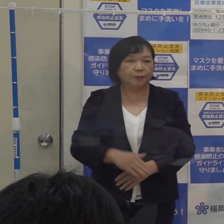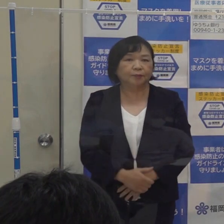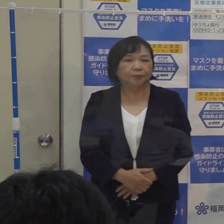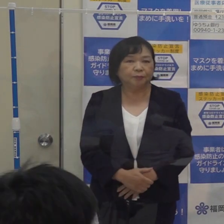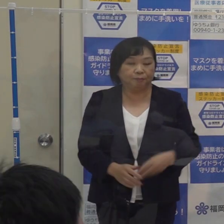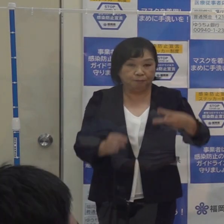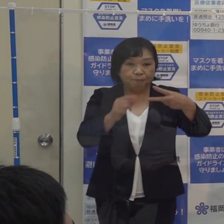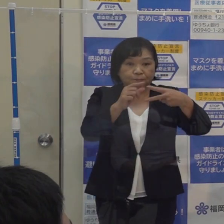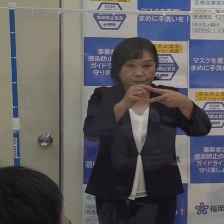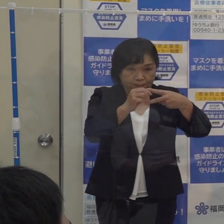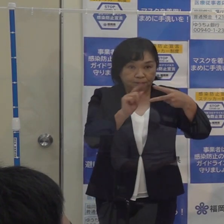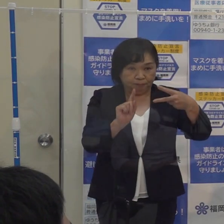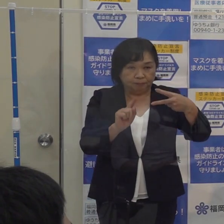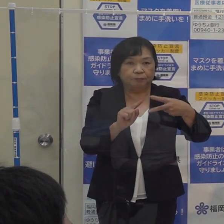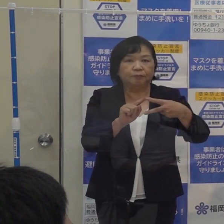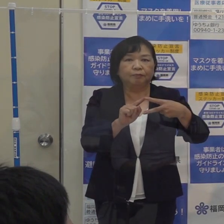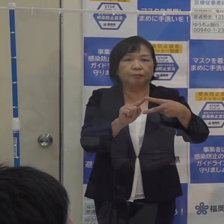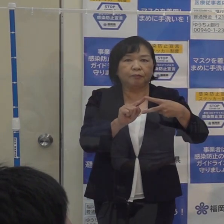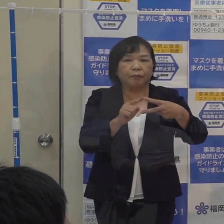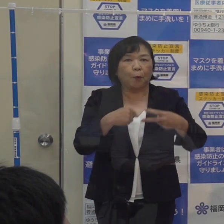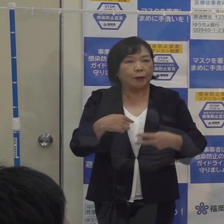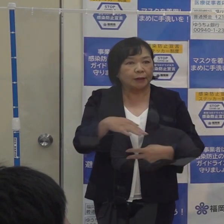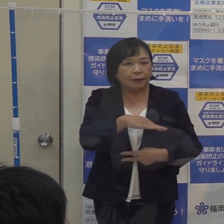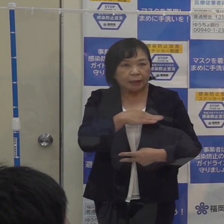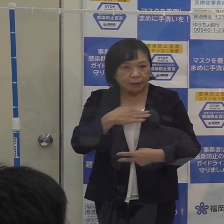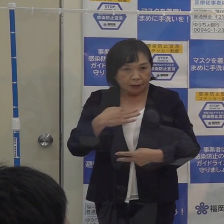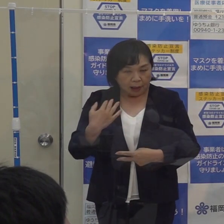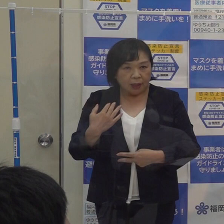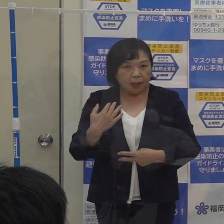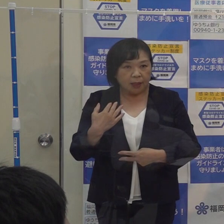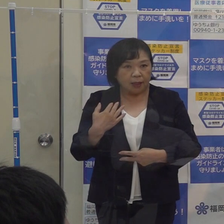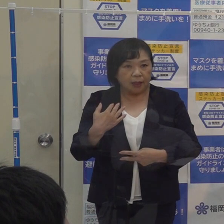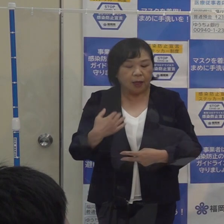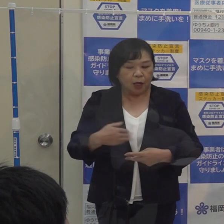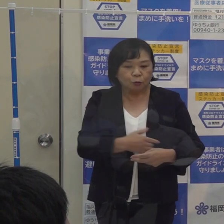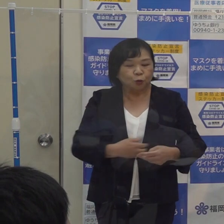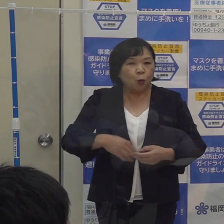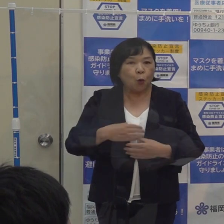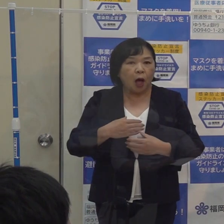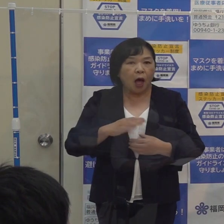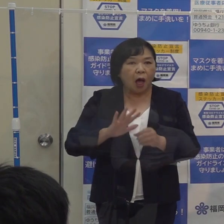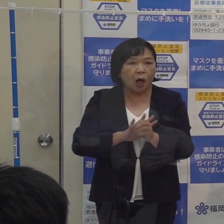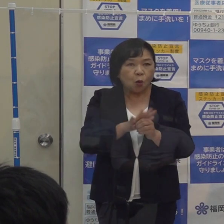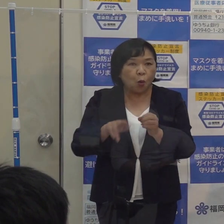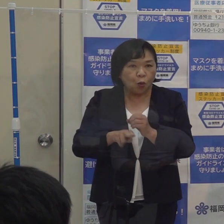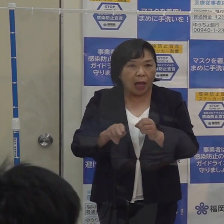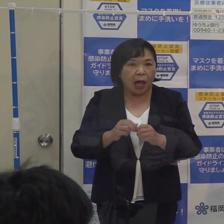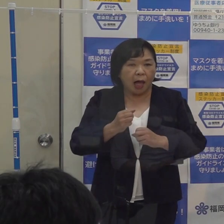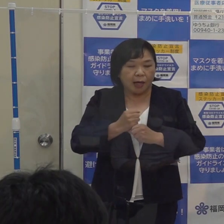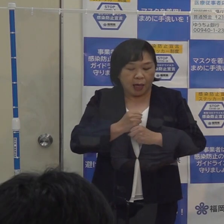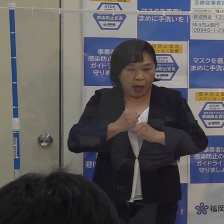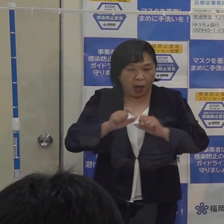１つは本県が独自の指標として持っております「福岡コロナ警報を解除するということです